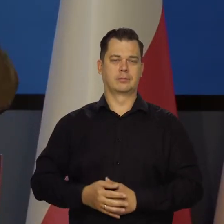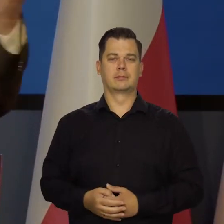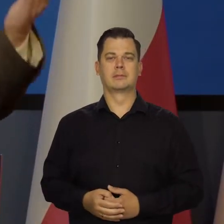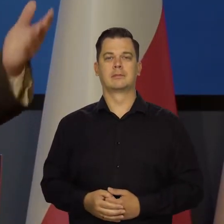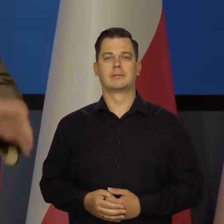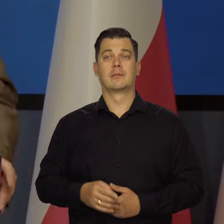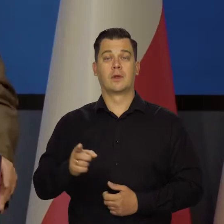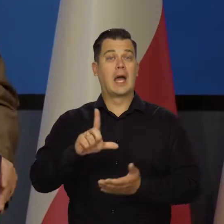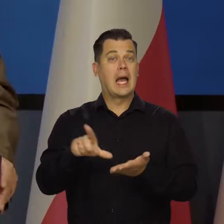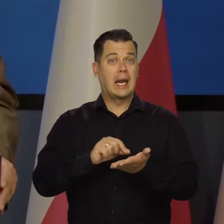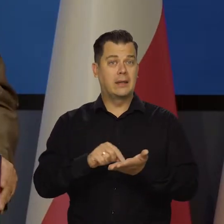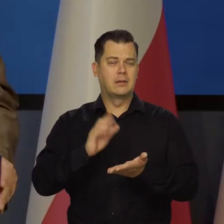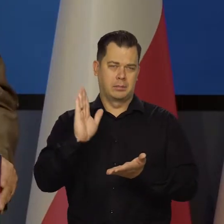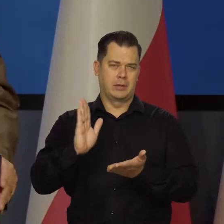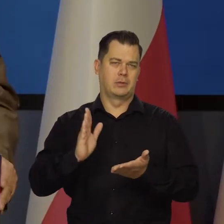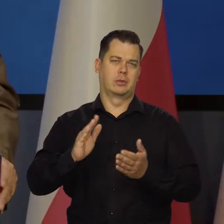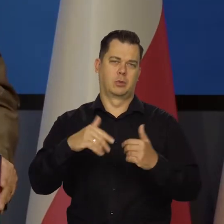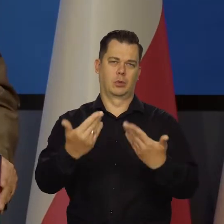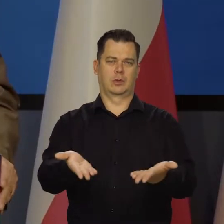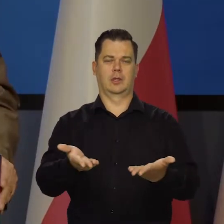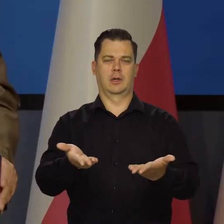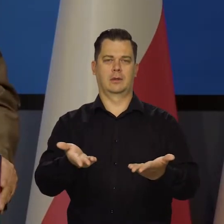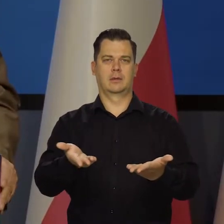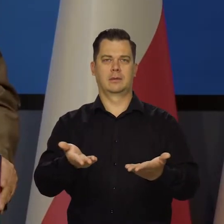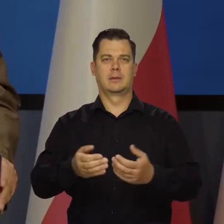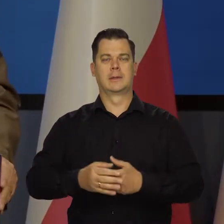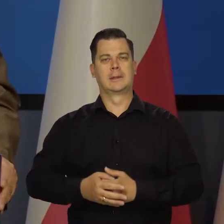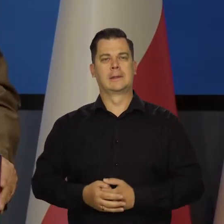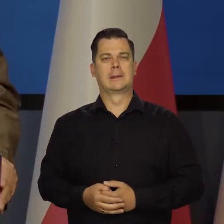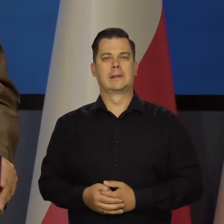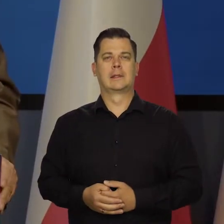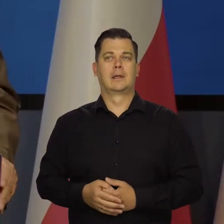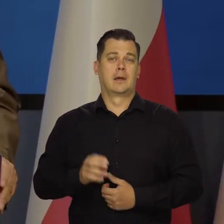Kredyty będą znów udzielane. Tak to jest,